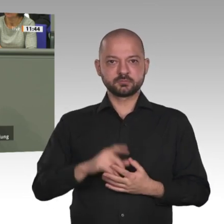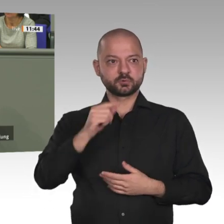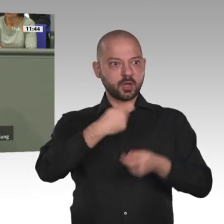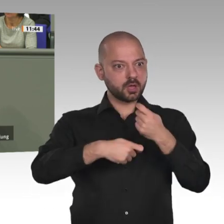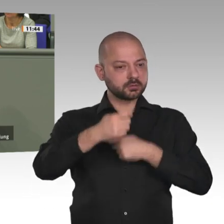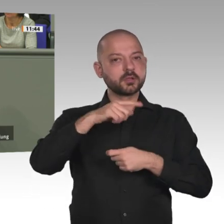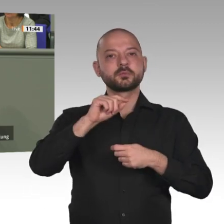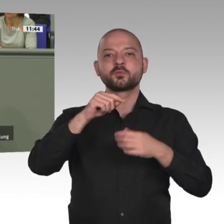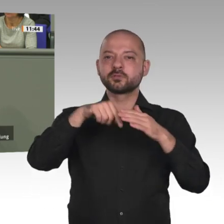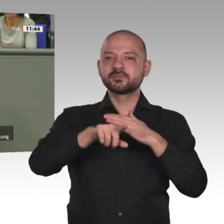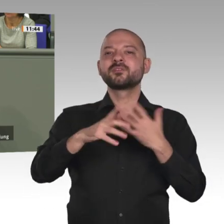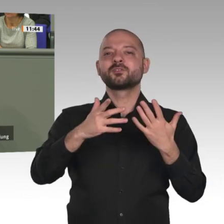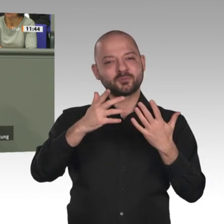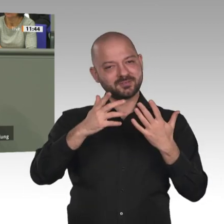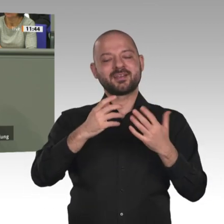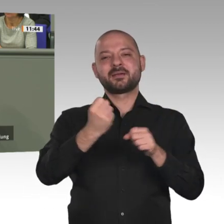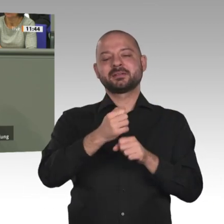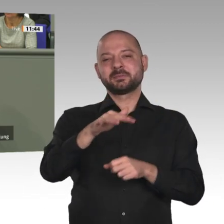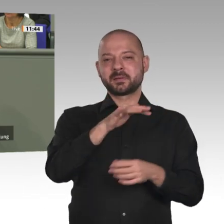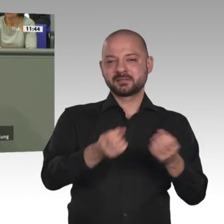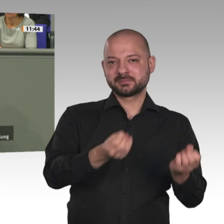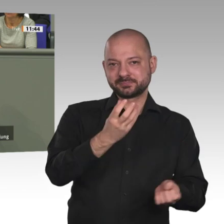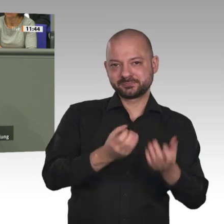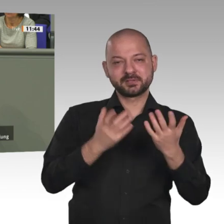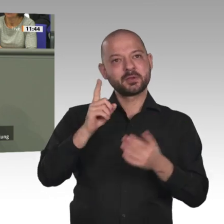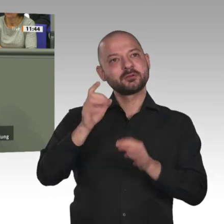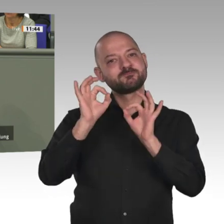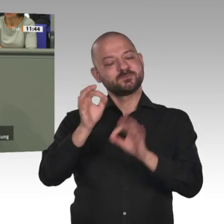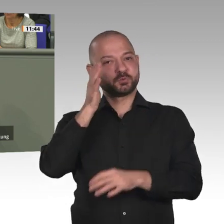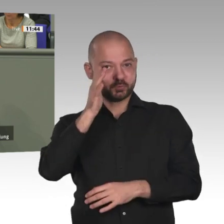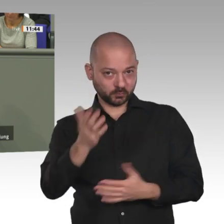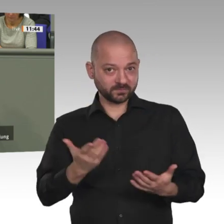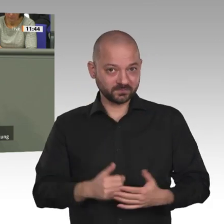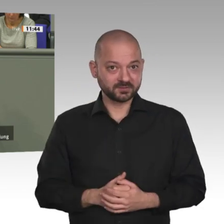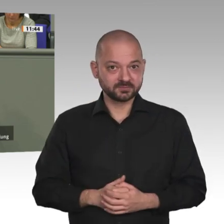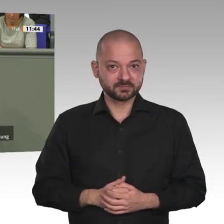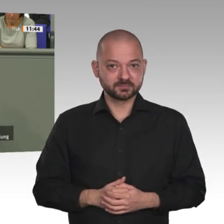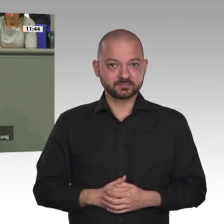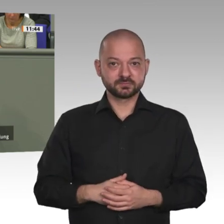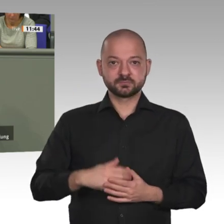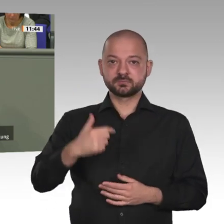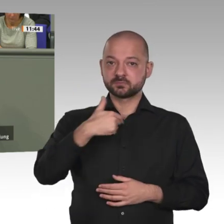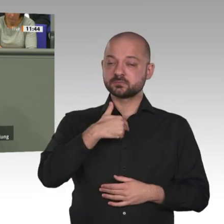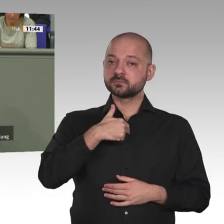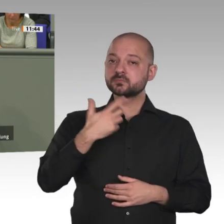nichts, keine Perspektive, keinen Job, kein Geld, kein Essen, und mir wurden 1 Dollar,